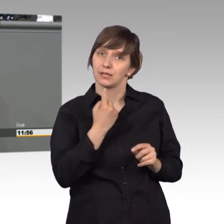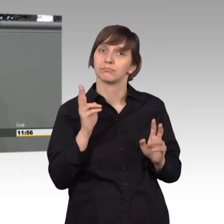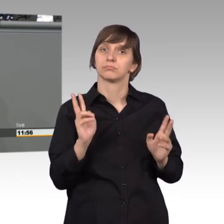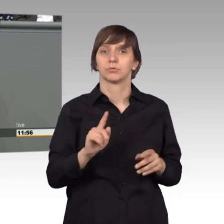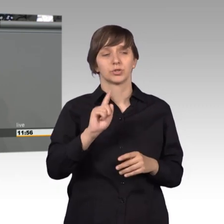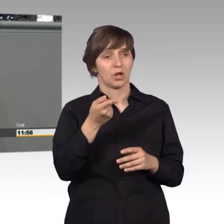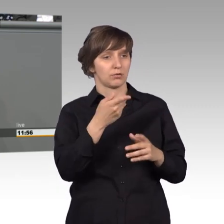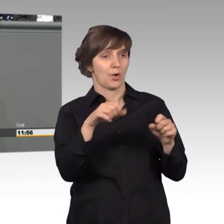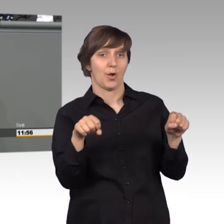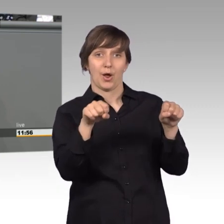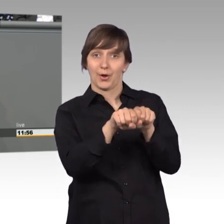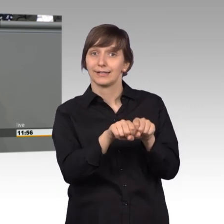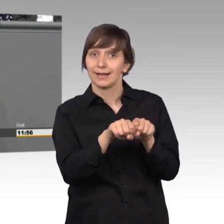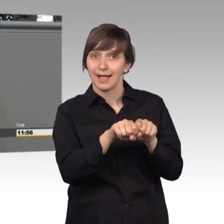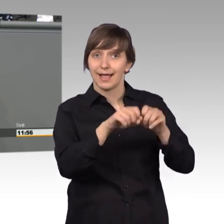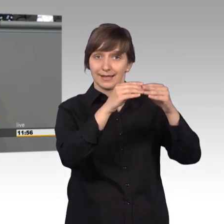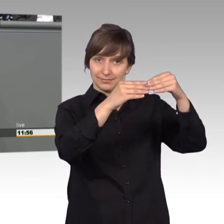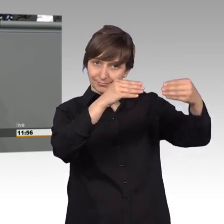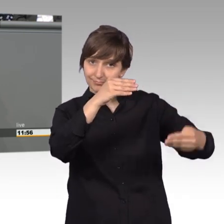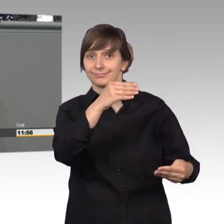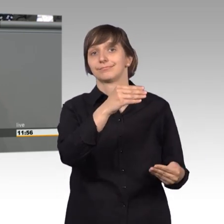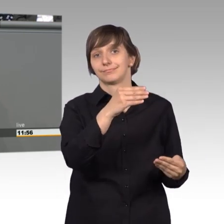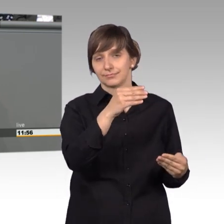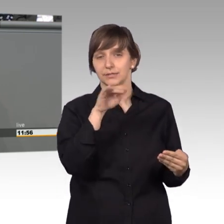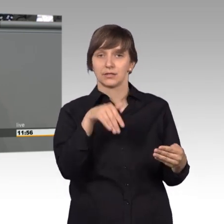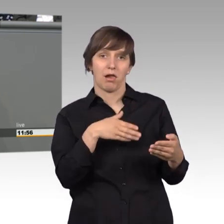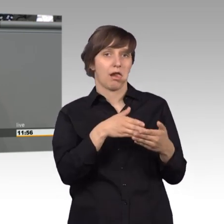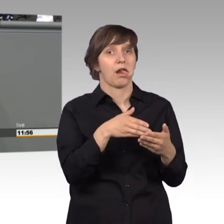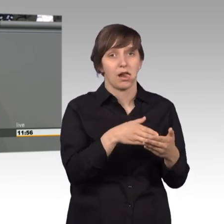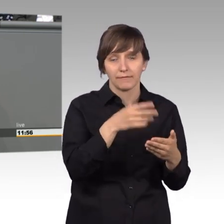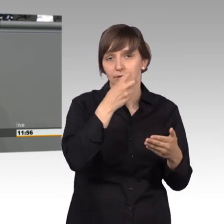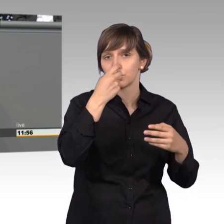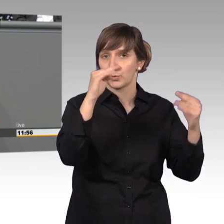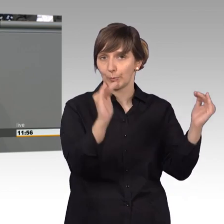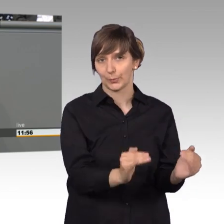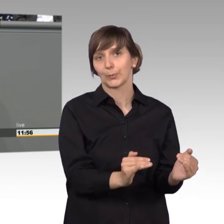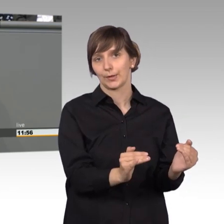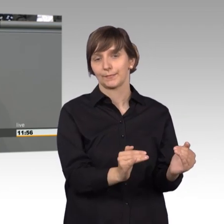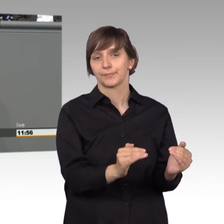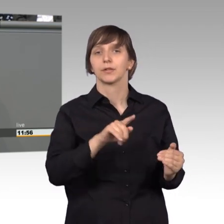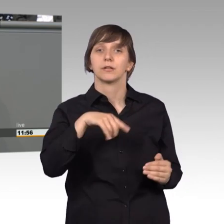nutzen der Online-Petition herabsenken. Wir sollten ermöglichen, dass die